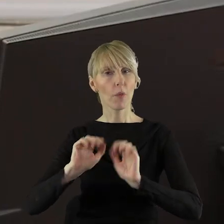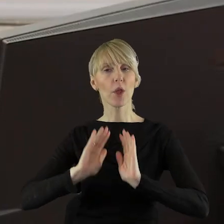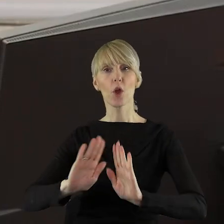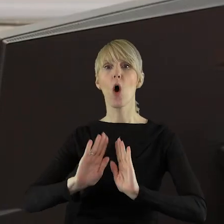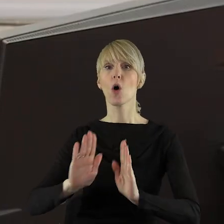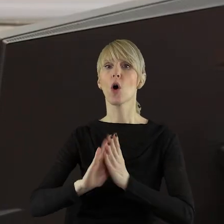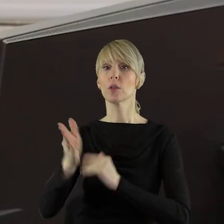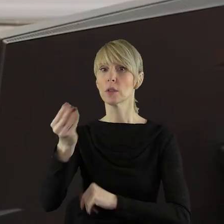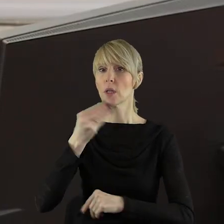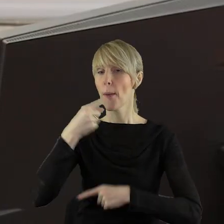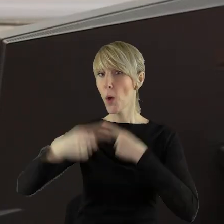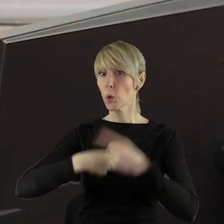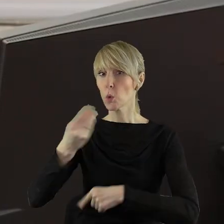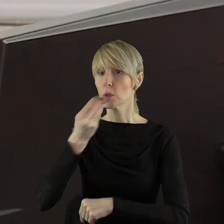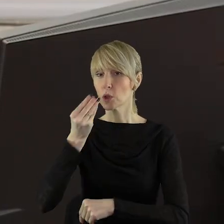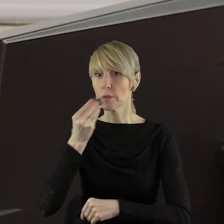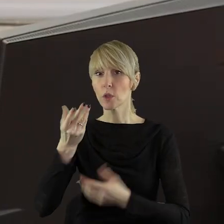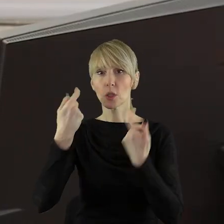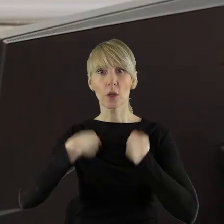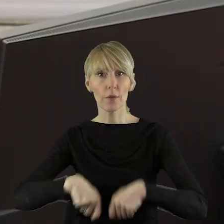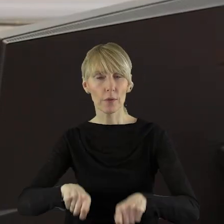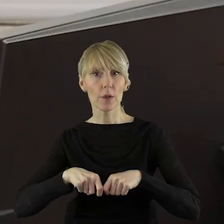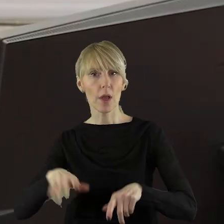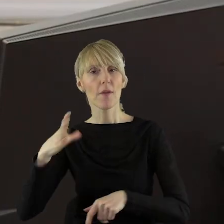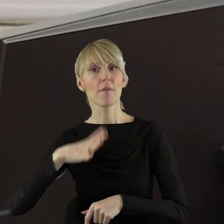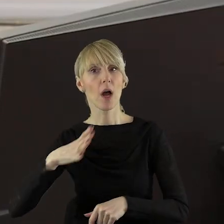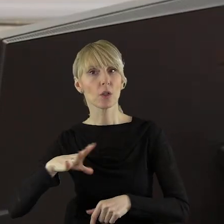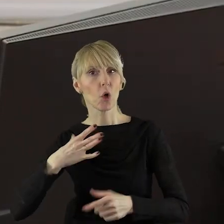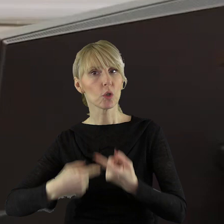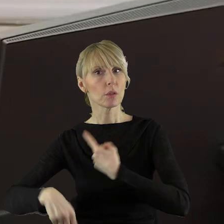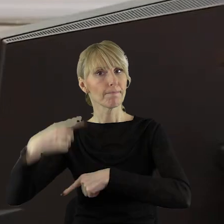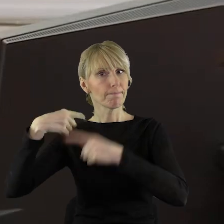ochrony produkcji żywności w Polsce i ochrony wiejskich wartości i tradycji.